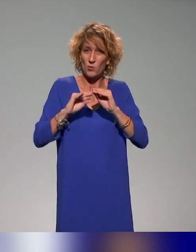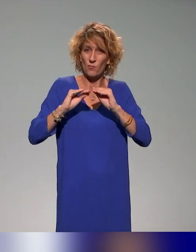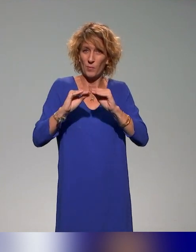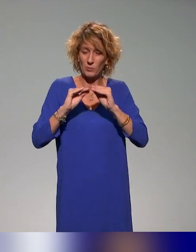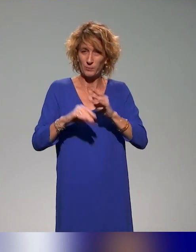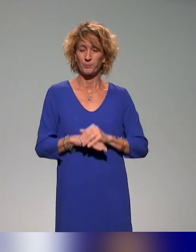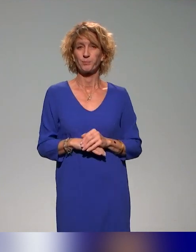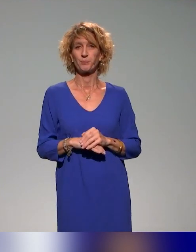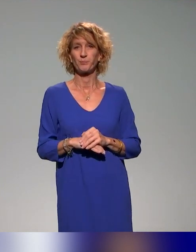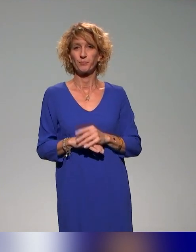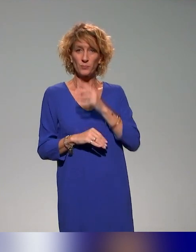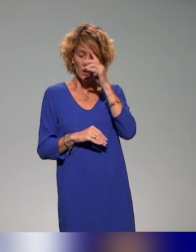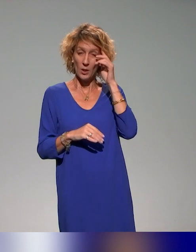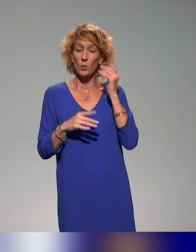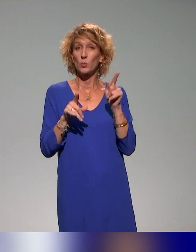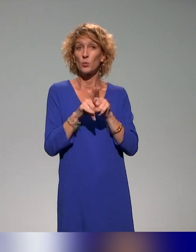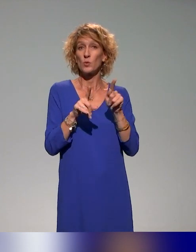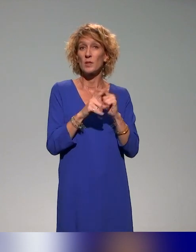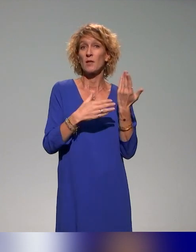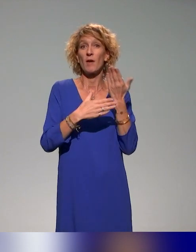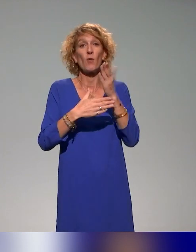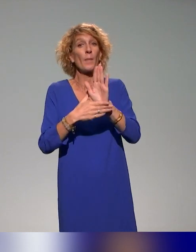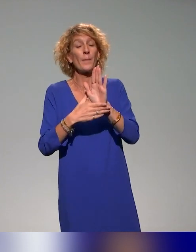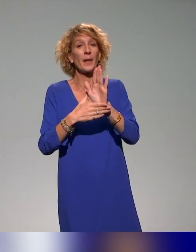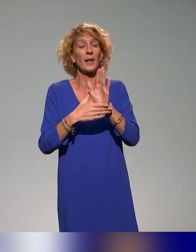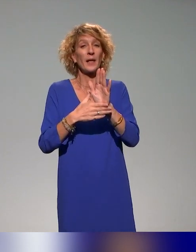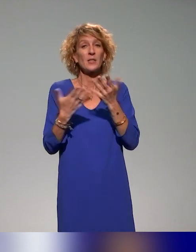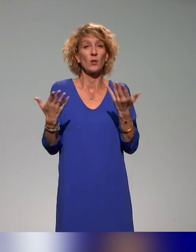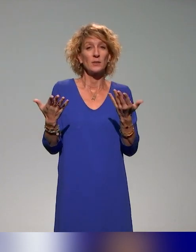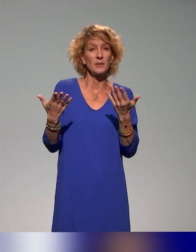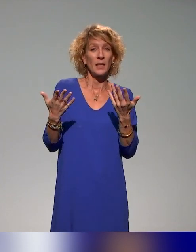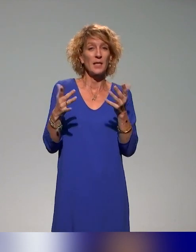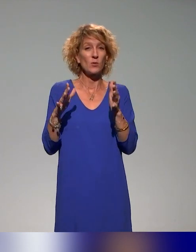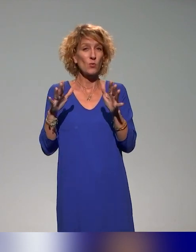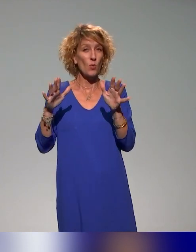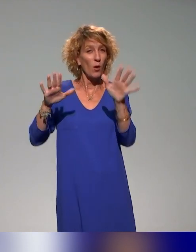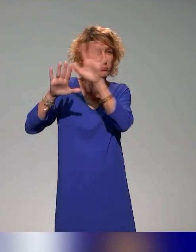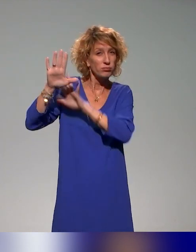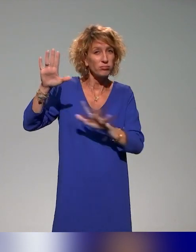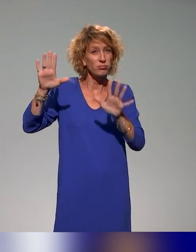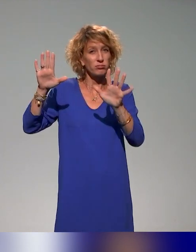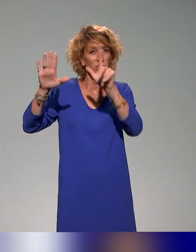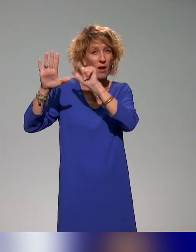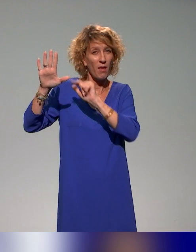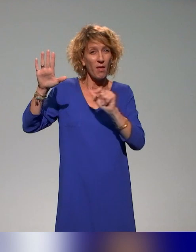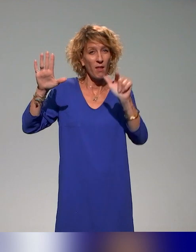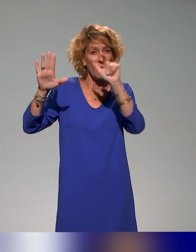Nous vous présenterons aussi une cartographie des formations sur l'approche inclusive qu'on a pu mener dans le cadre du projet et